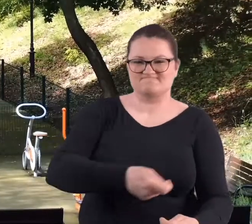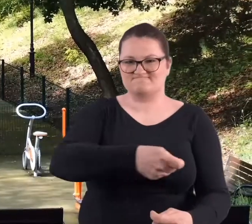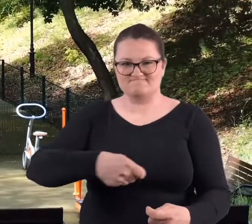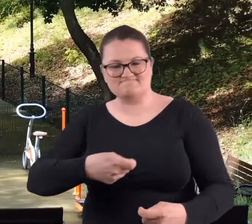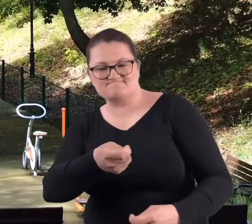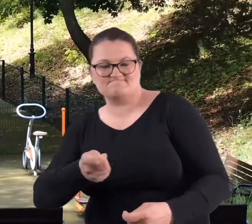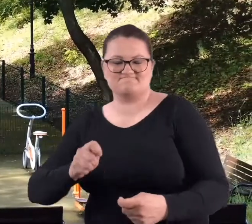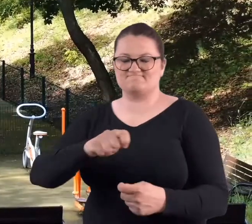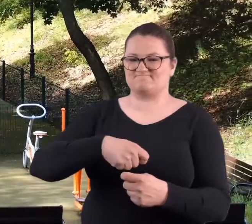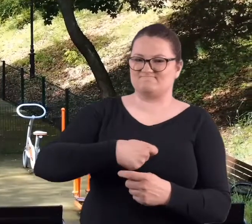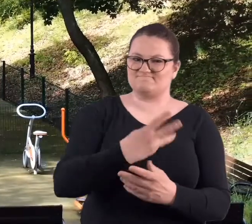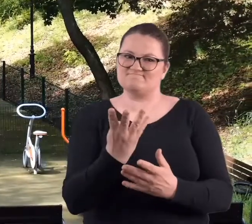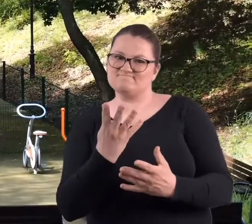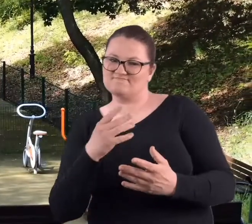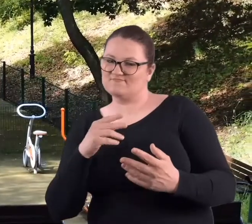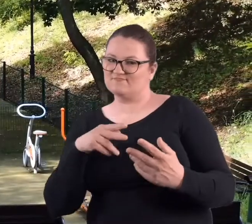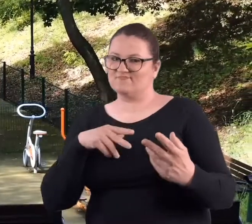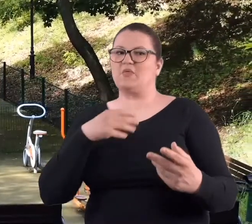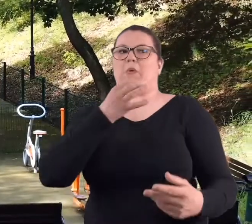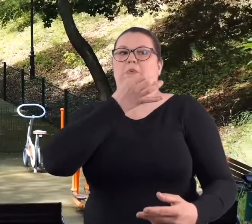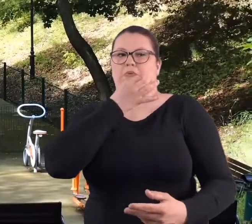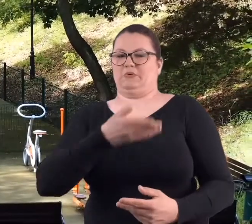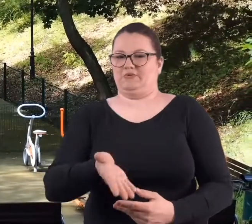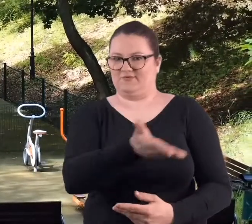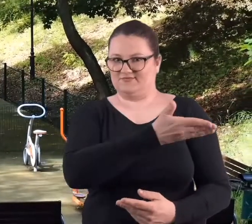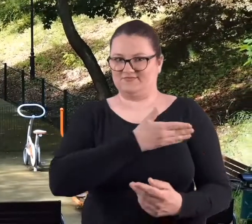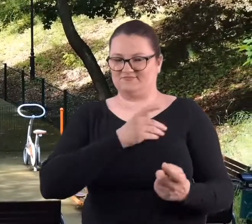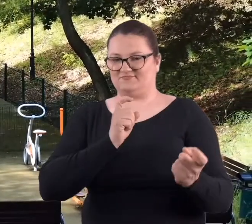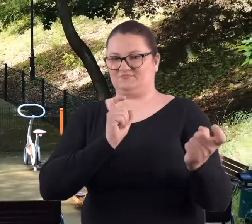i takie ciosy, które mają za zadanie wystraszyć przeciwnika.